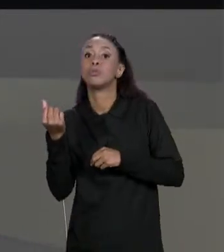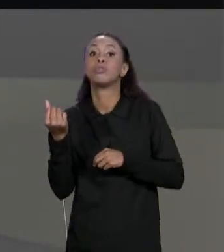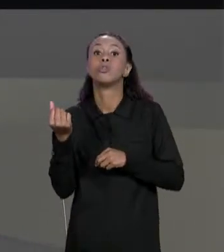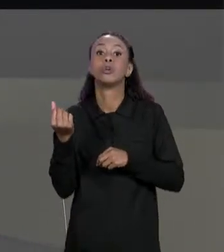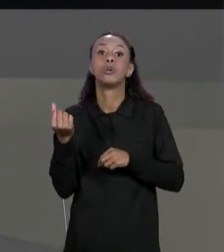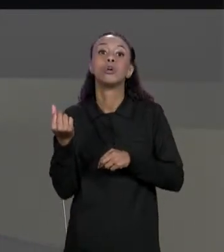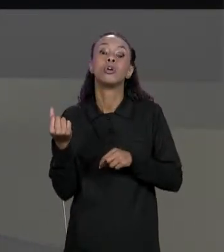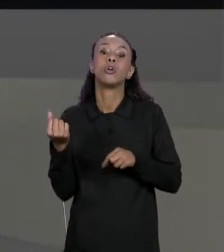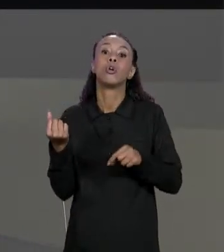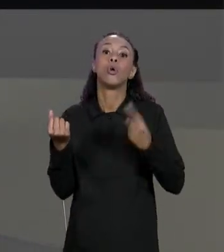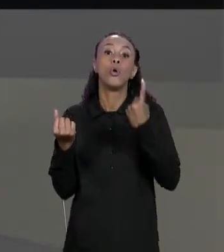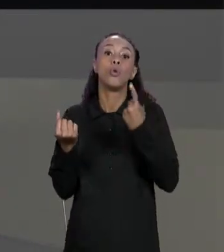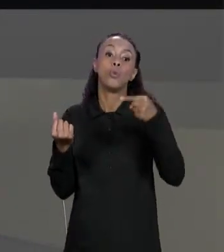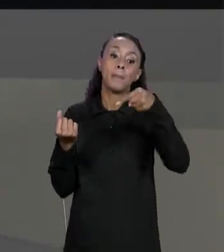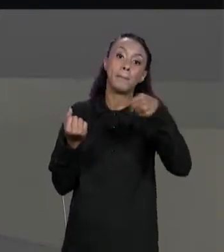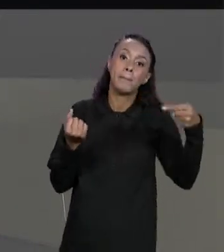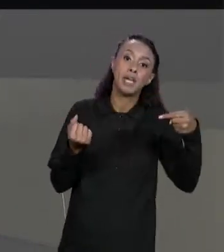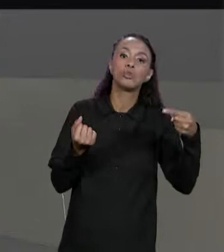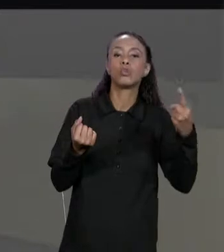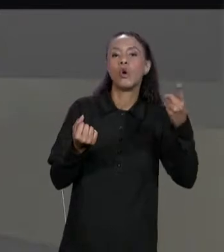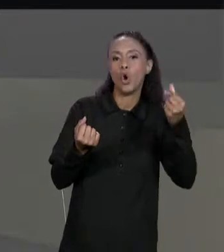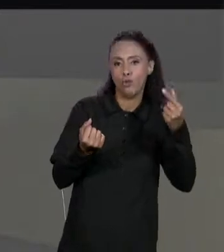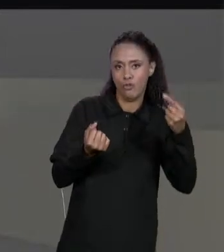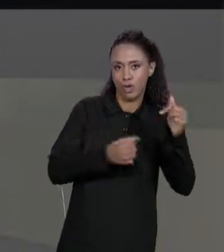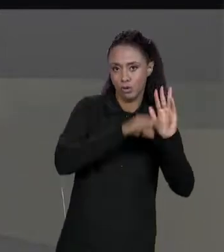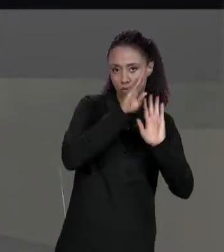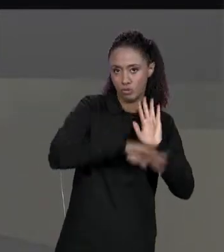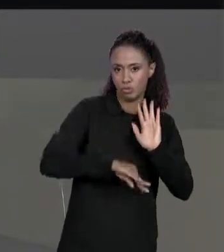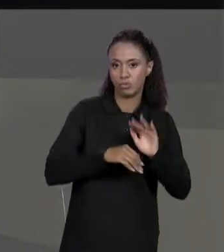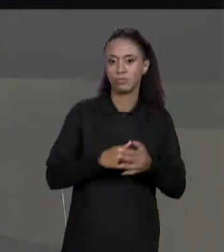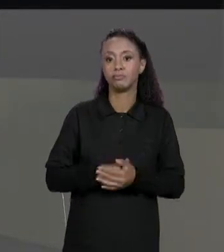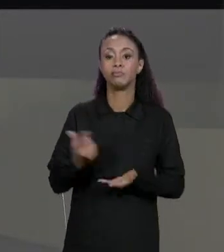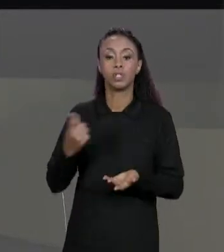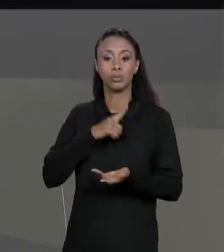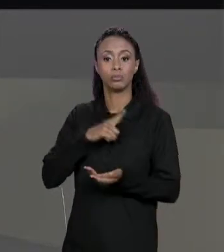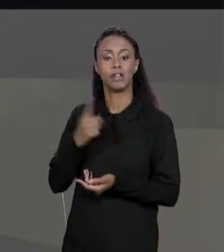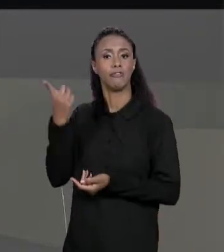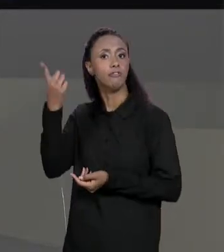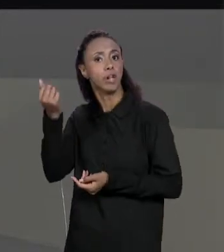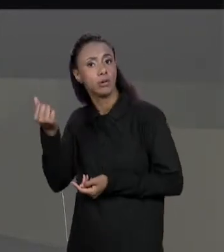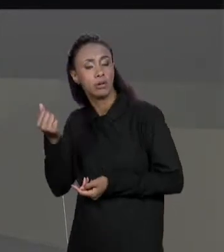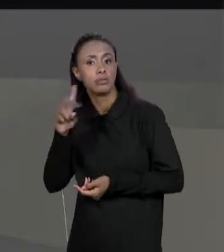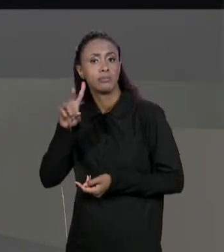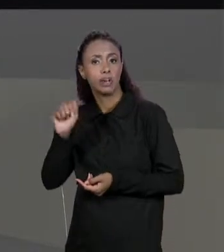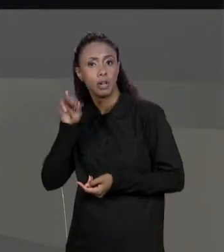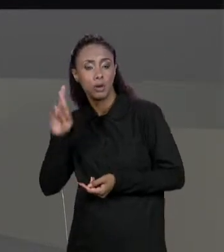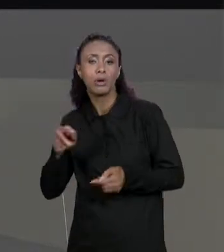DESCONTO RESPECTIVO". ENTÃO TEMOS AQUI VALORES, TEMOS AQUI DESCONTOS E ESTAMOS CRIANDO A